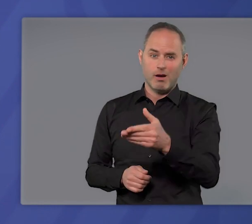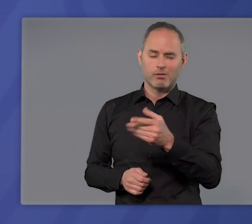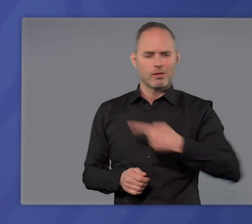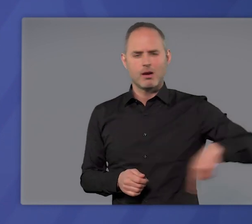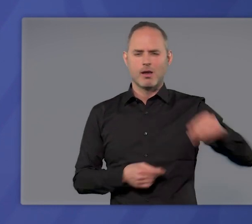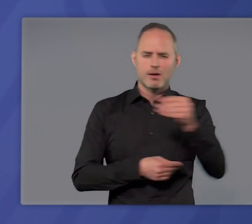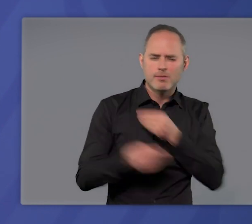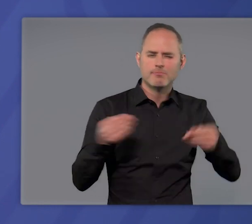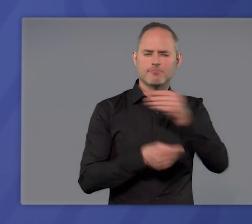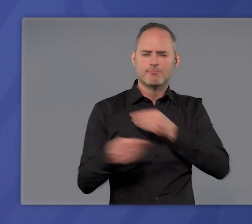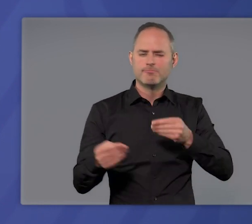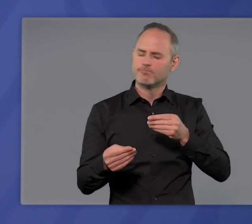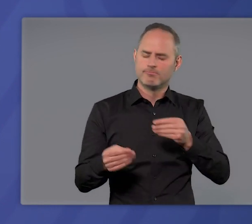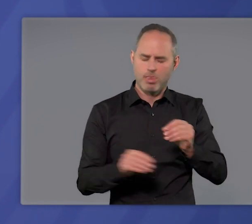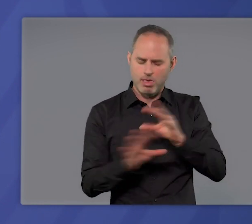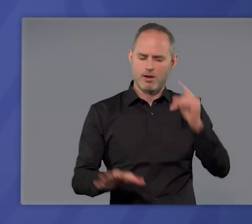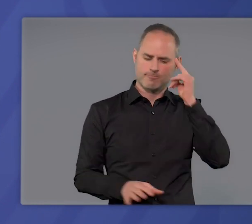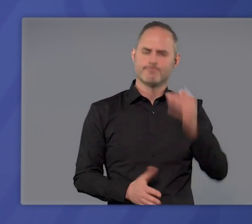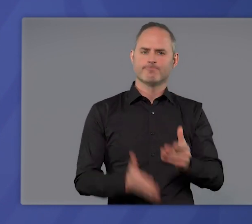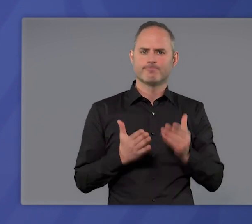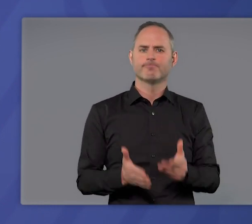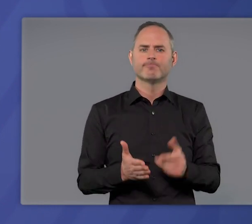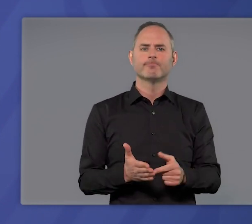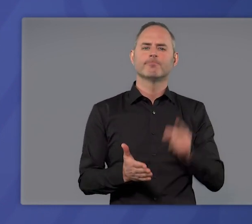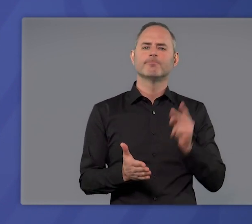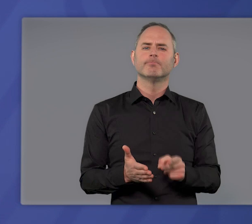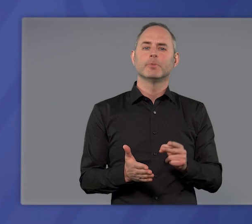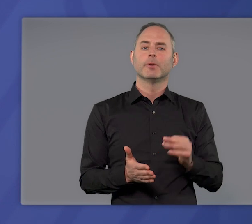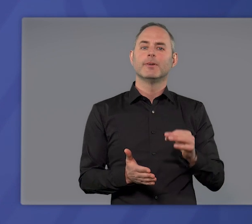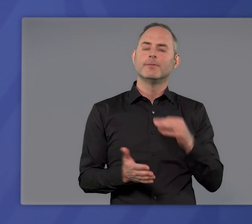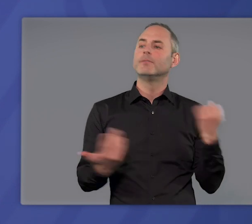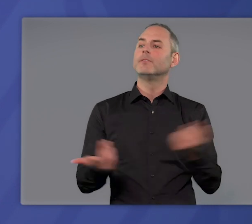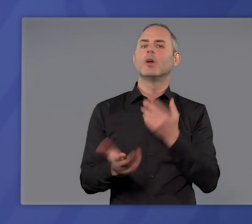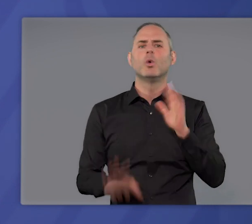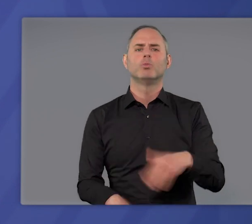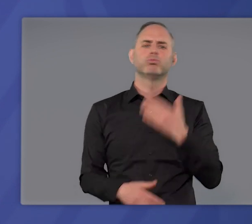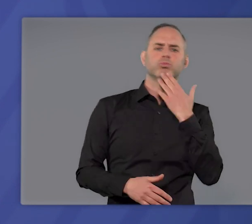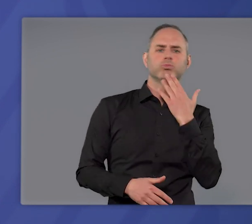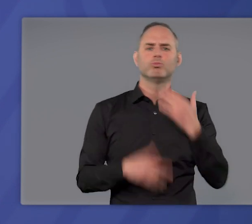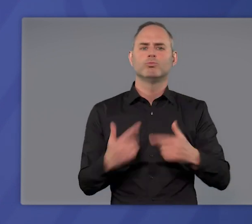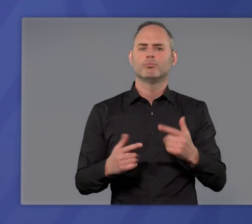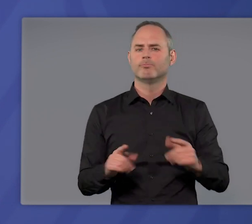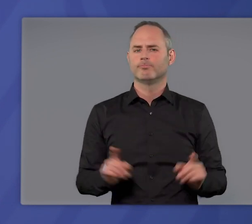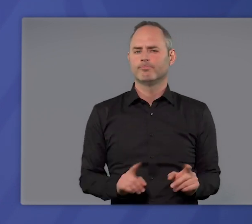in jedem Moment unserer Beratungen bewusst. Deswegen hat es sich niemand leicht gemacht.